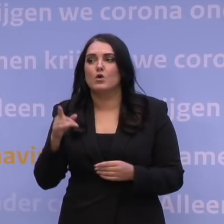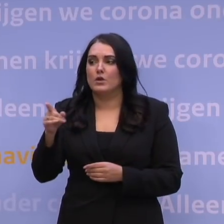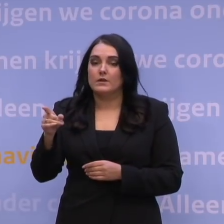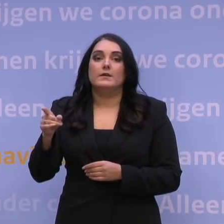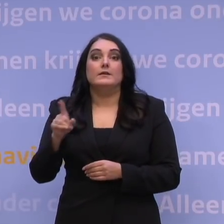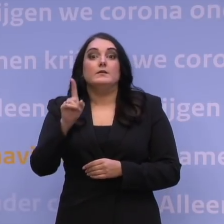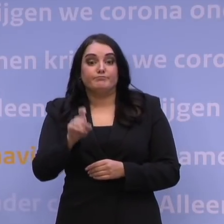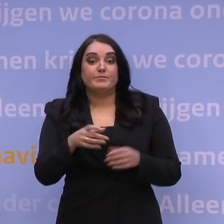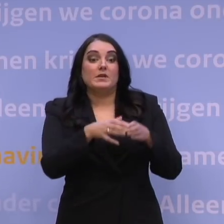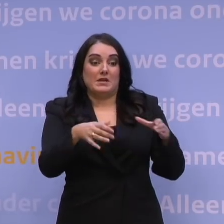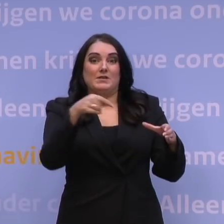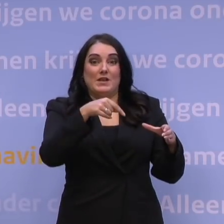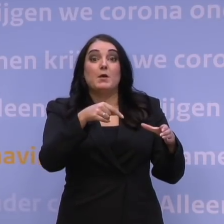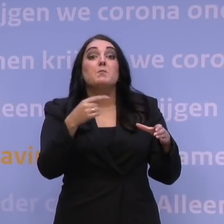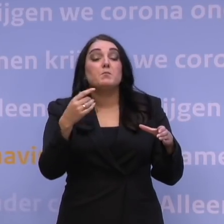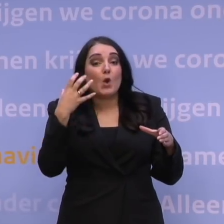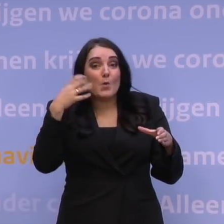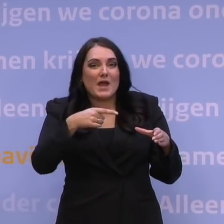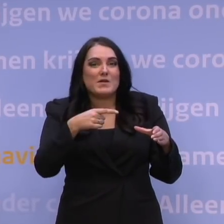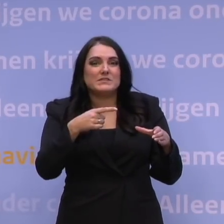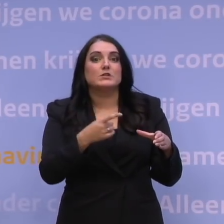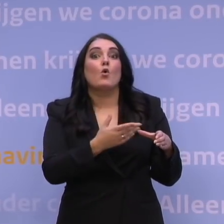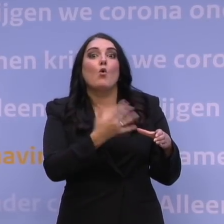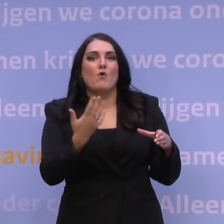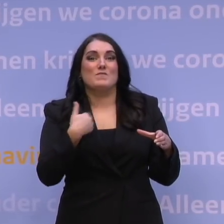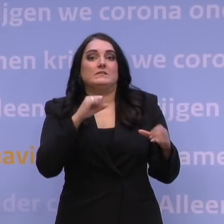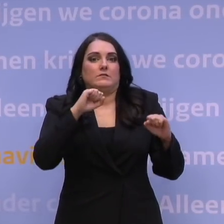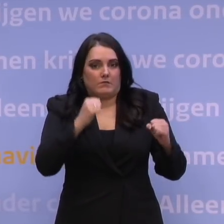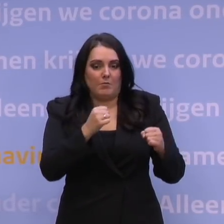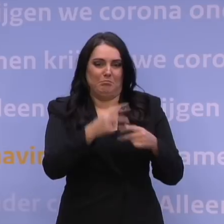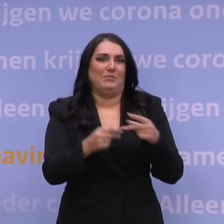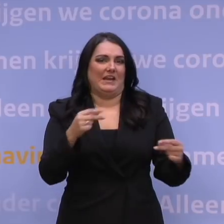Wat de bottleneck is, is de prikcapaciteit op locatie. Overigens, die wordt geweldig snel opgeschaald.